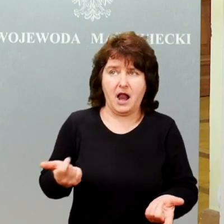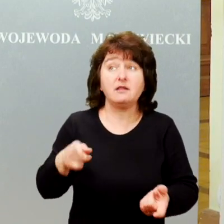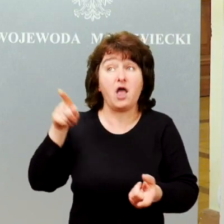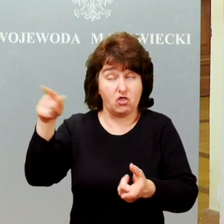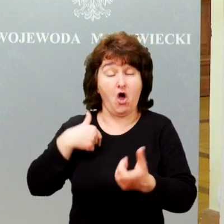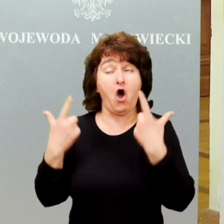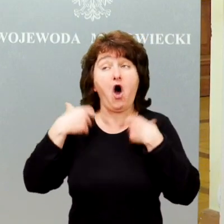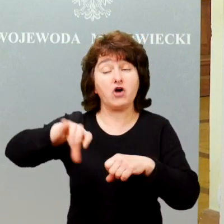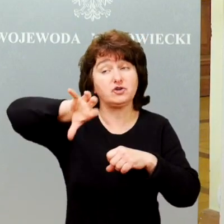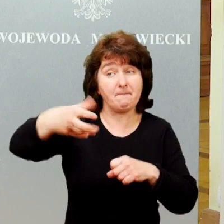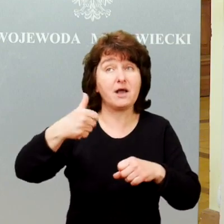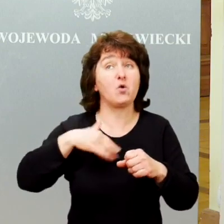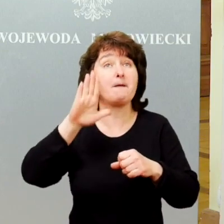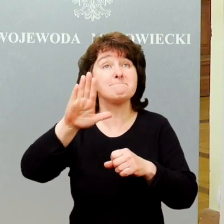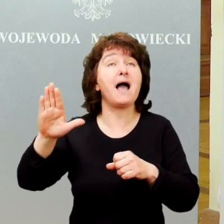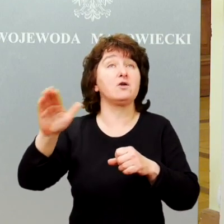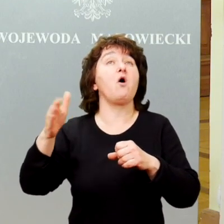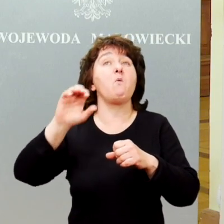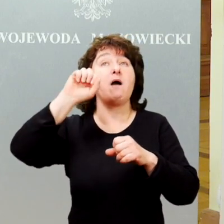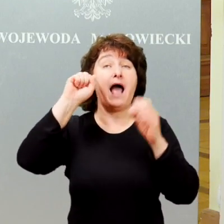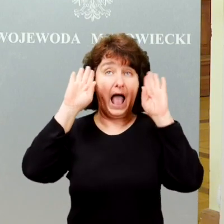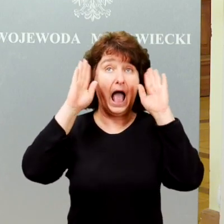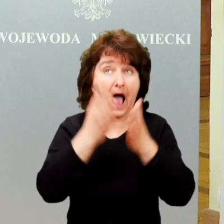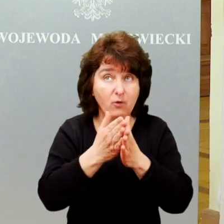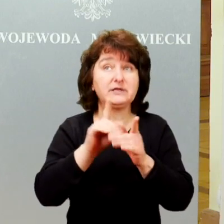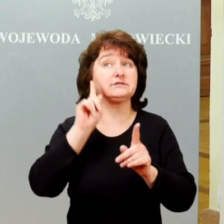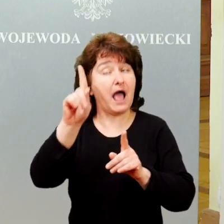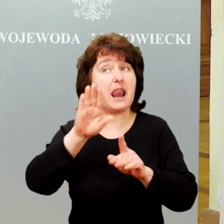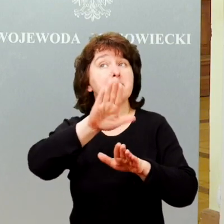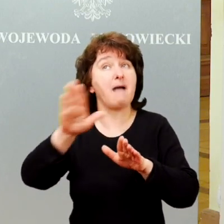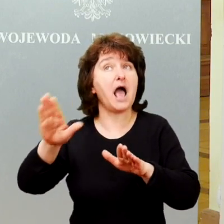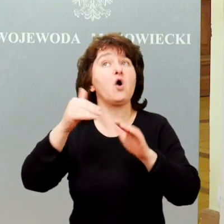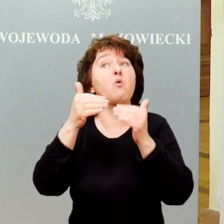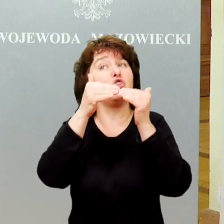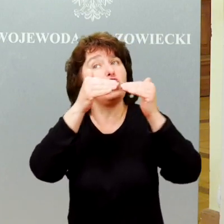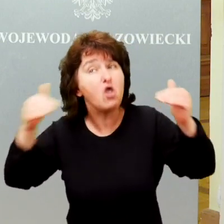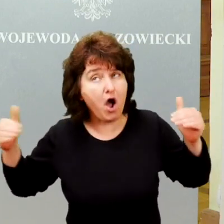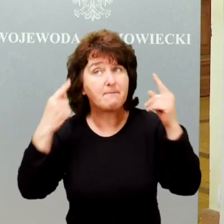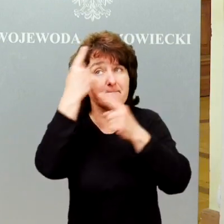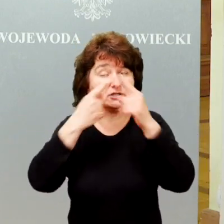Są to osoby ze spektrum autyzmu, ale te osoby które są w normie intelektualnej, najczęściej z diagnozą zespołu Aspergera,